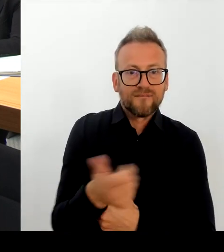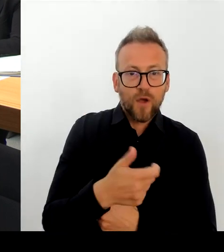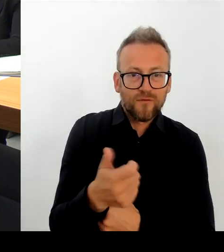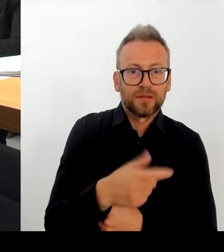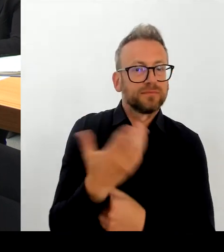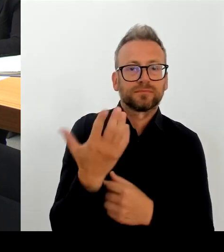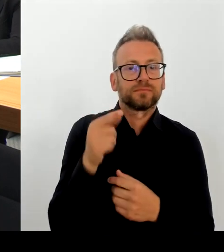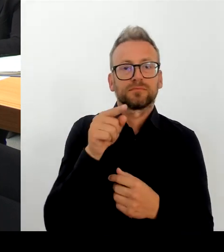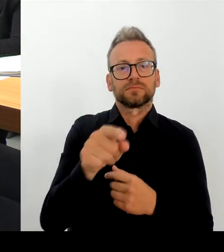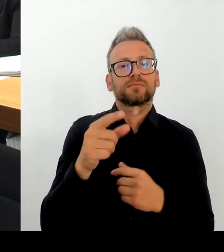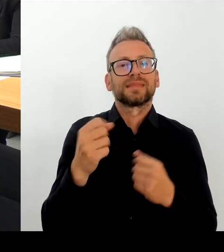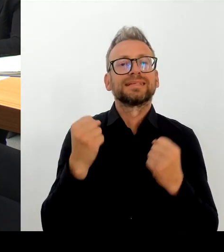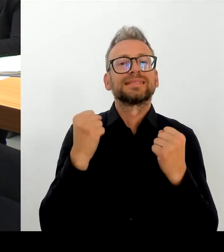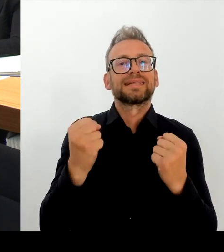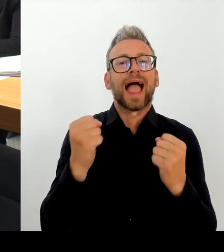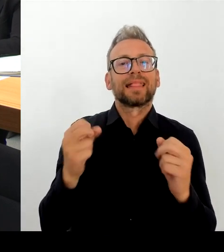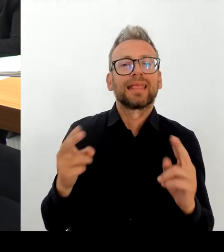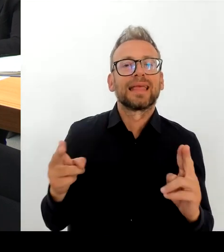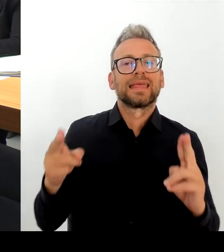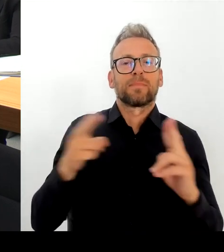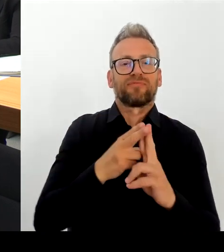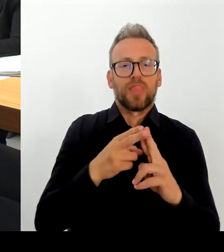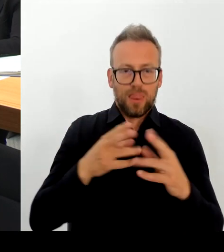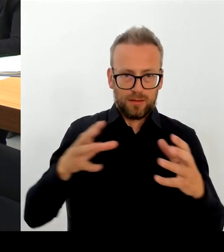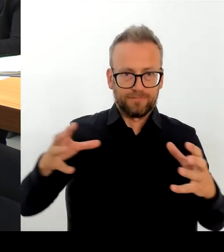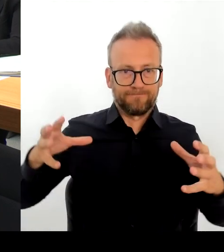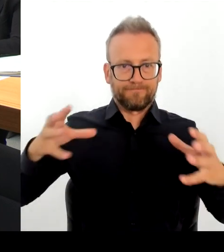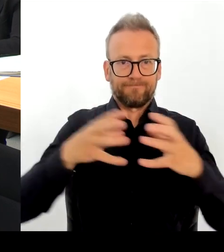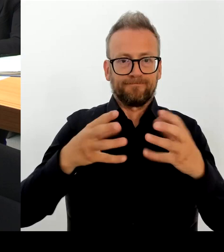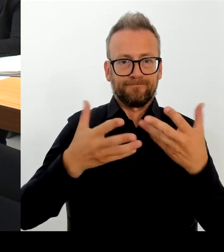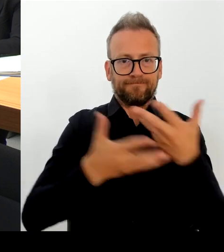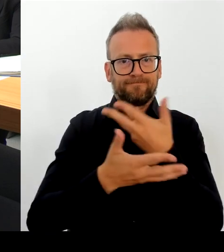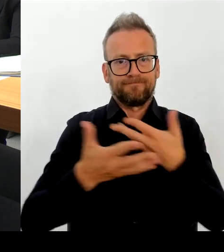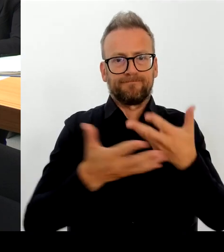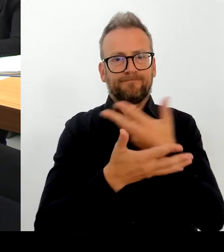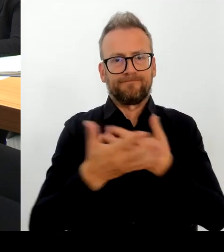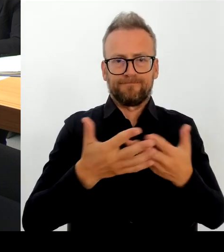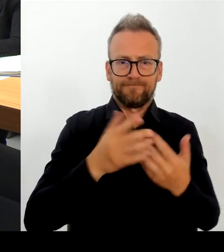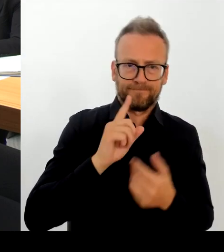zusammenarbeiten und ist sehr froh darüber, dass wir das jetzt morgen im Sicherheitsgipfel